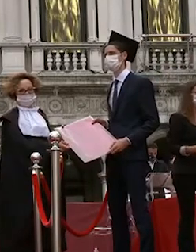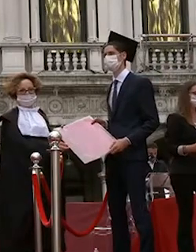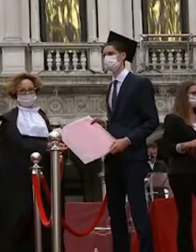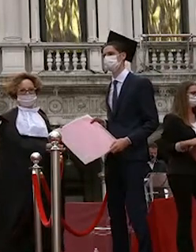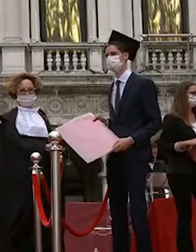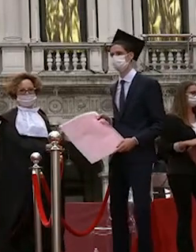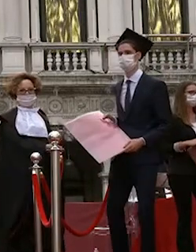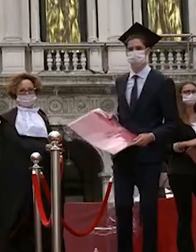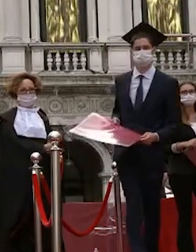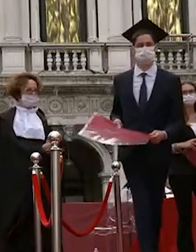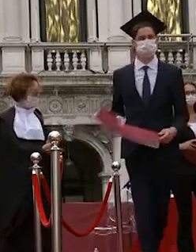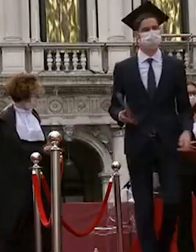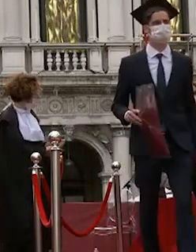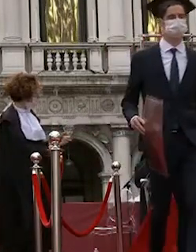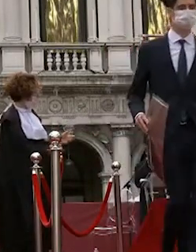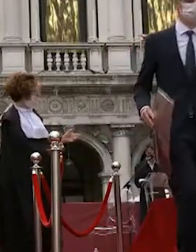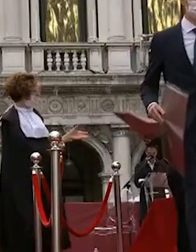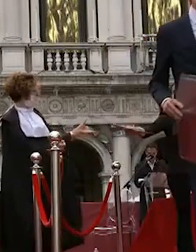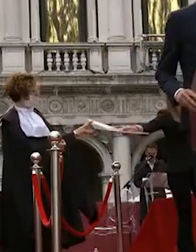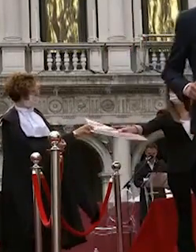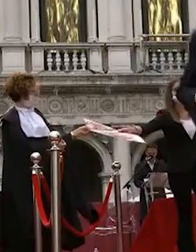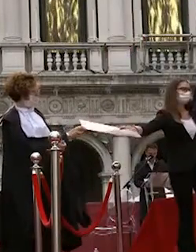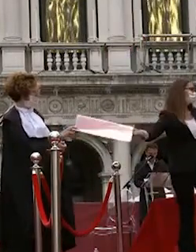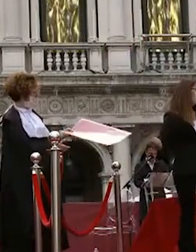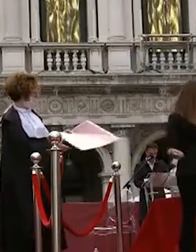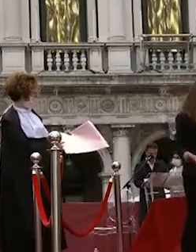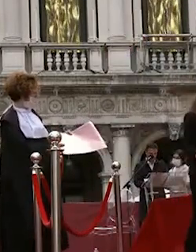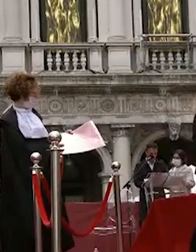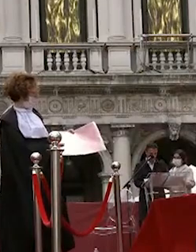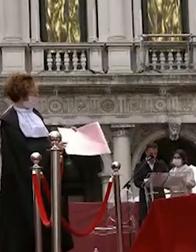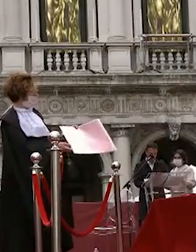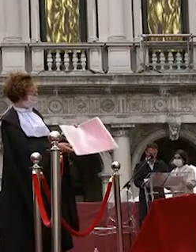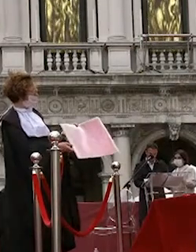beatrice lunardelli giorgia vettorato